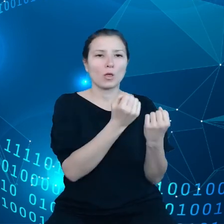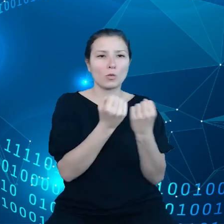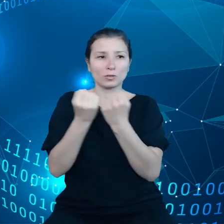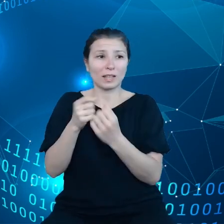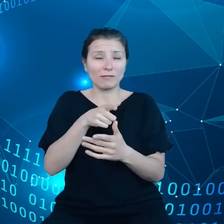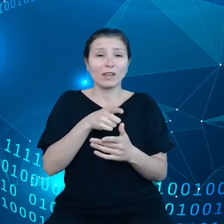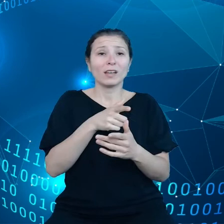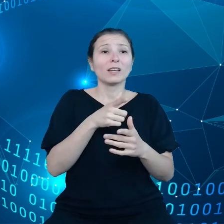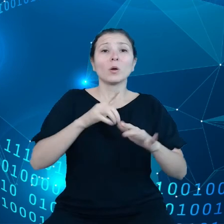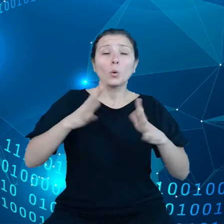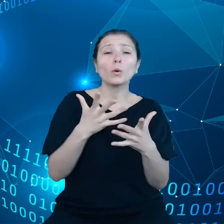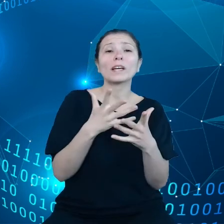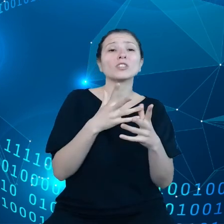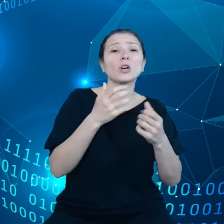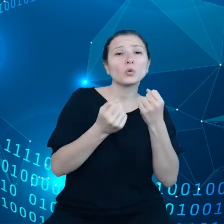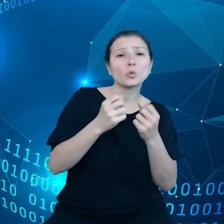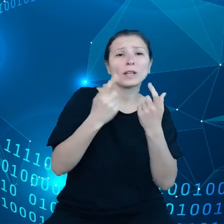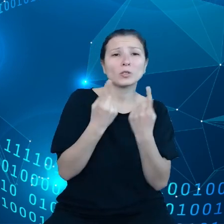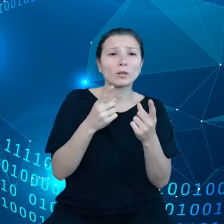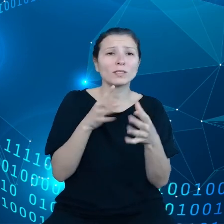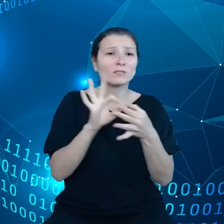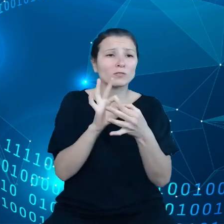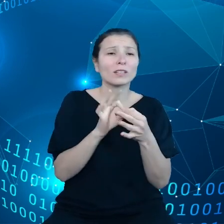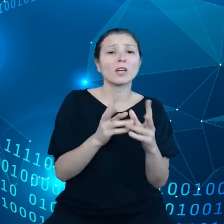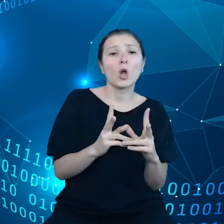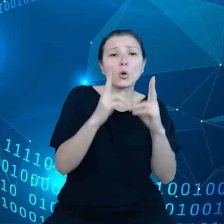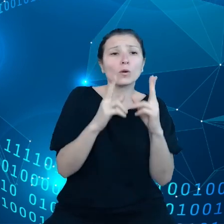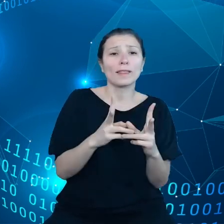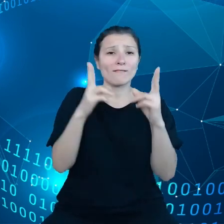To jest, tylko część tego krajobrazu ryzyk, bo wiemy, że dane